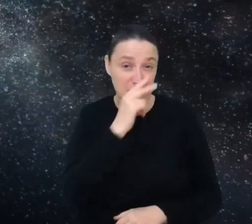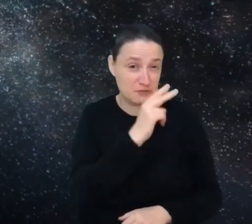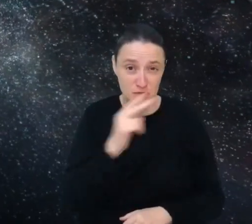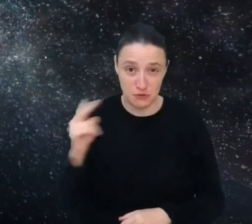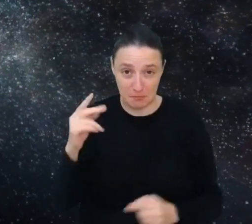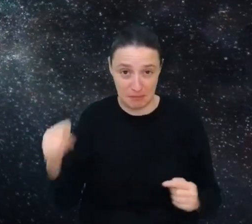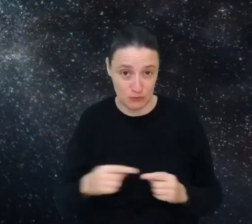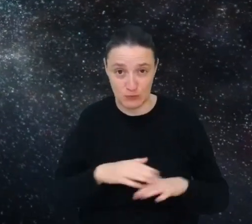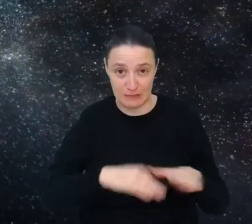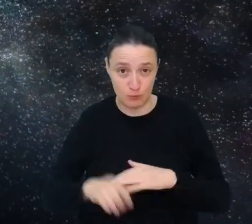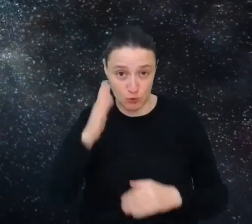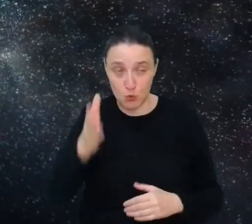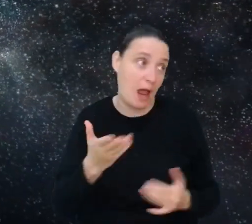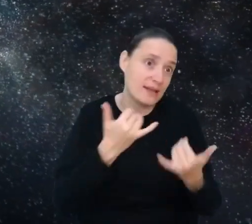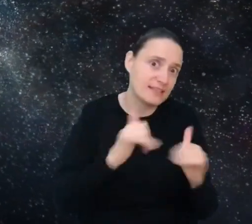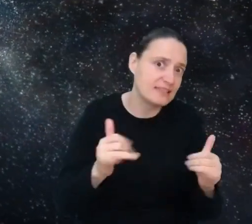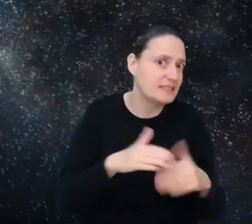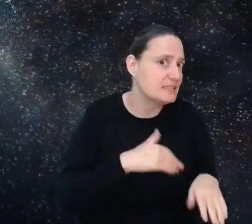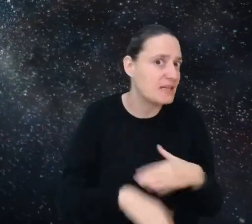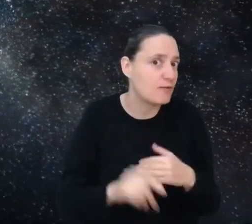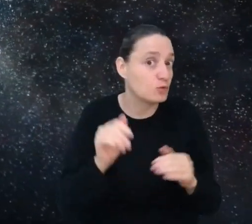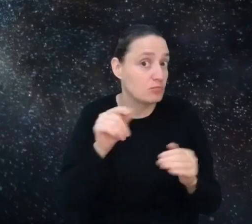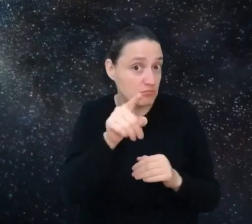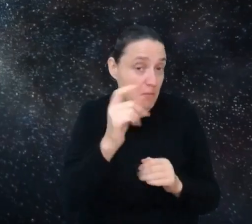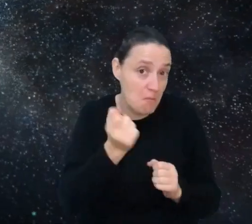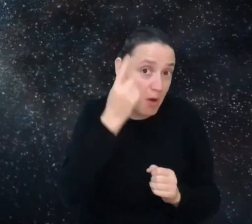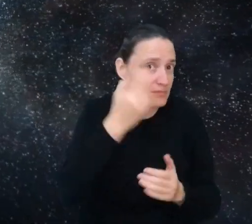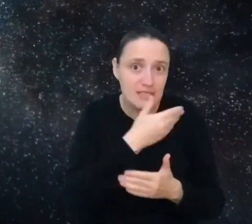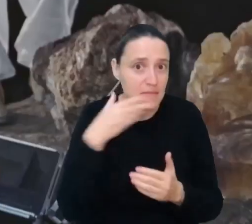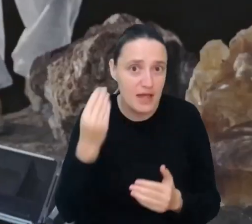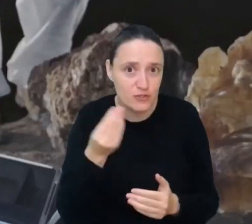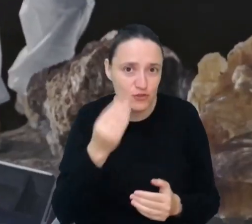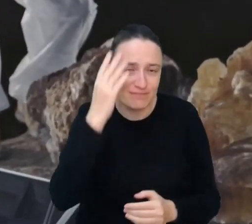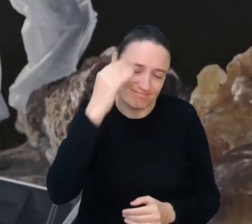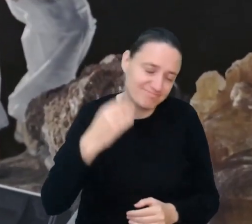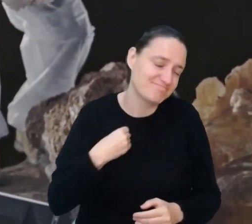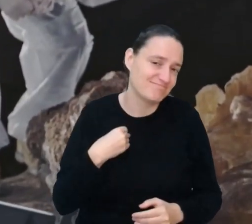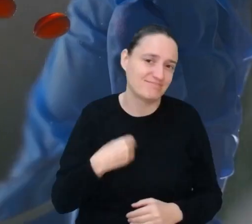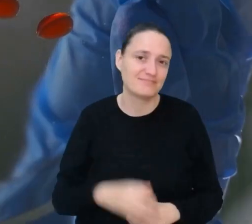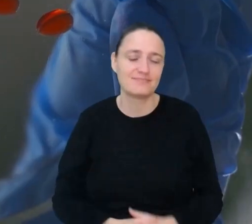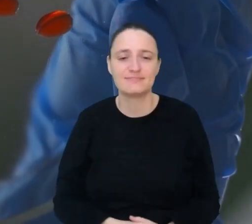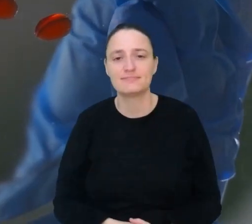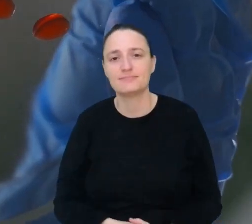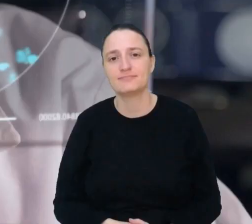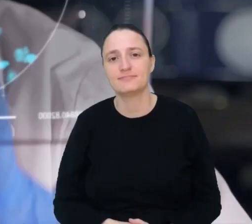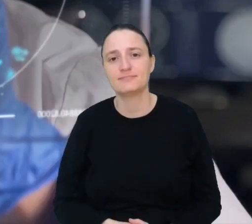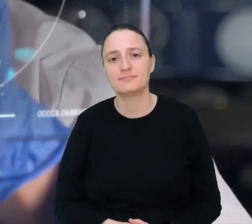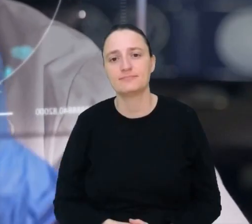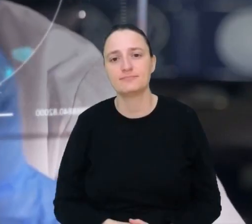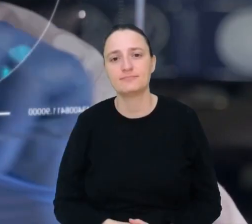A może masz pomysł na inny zawód, który jeszcze nie istnieje? Daj nam znać.